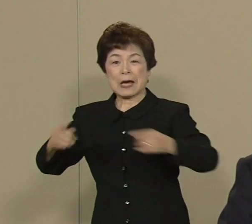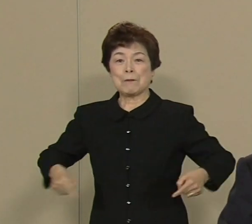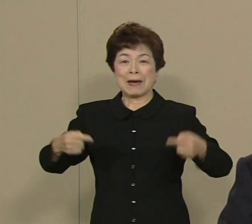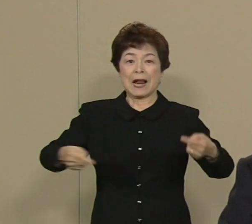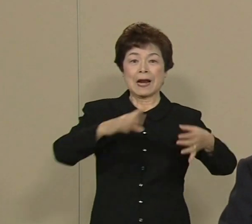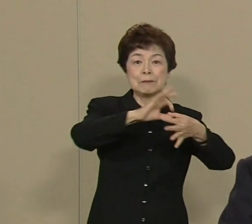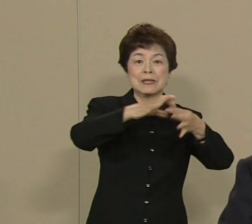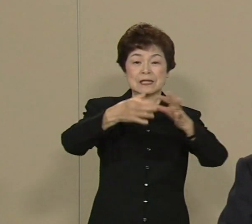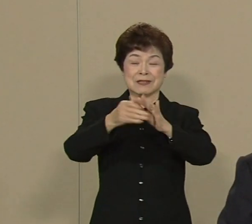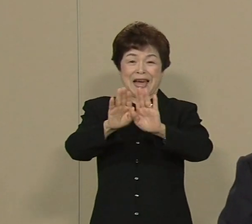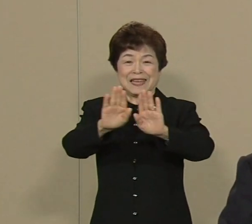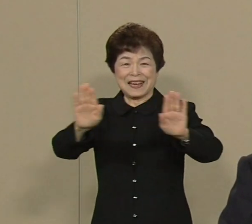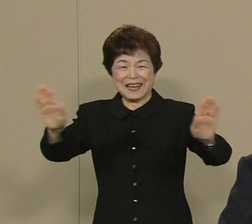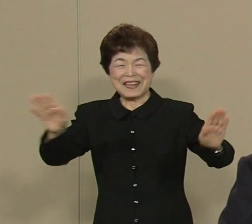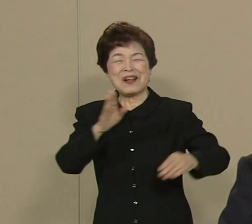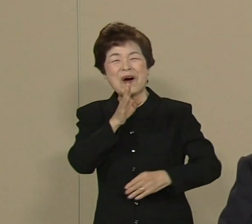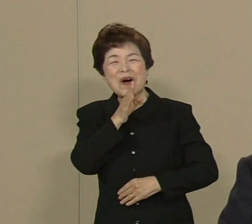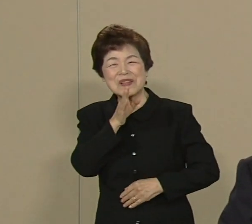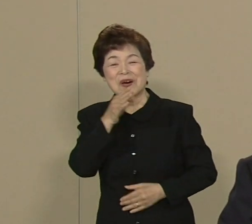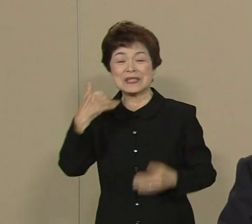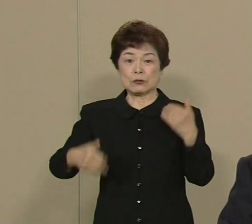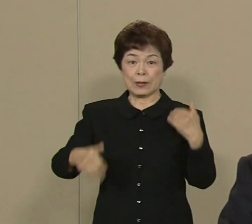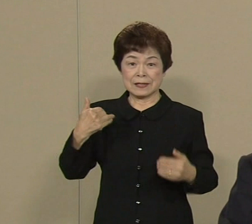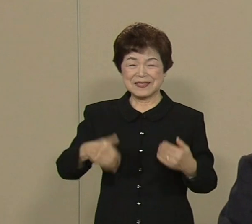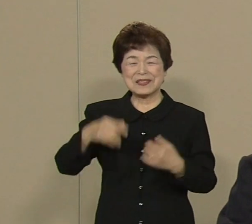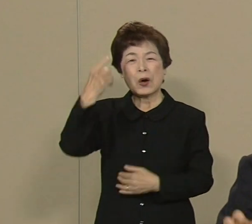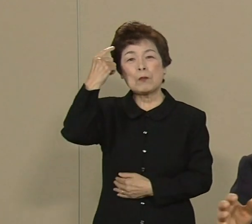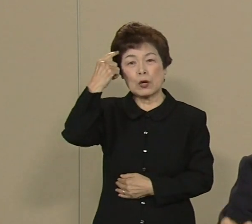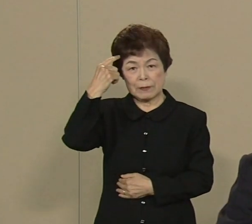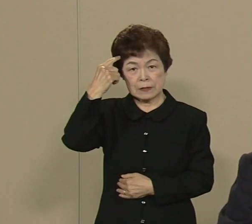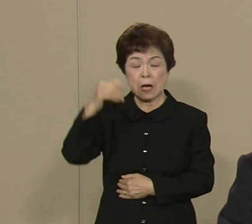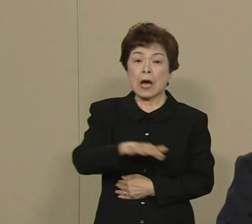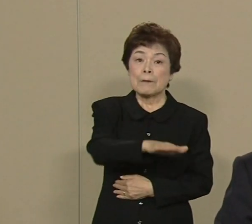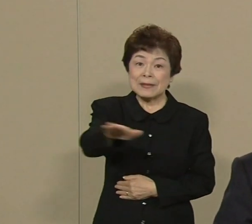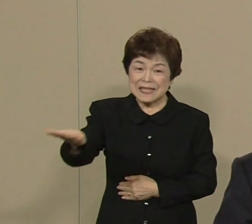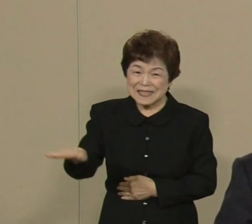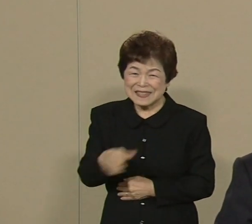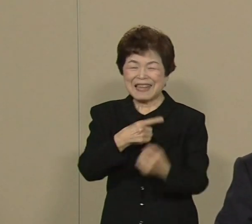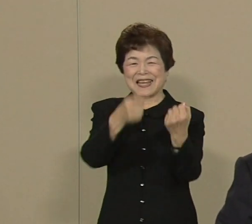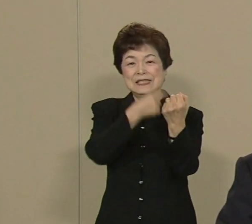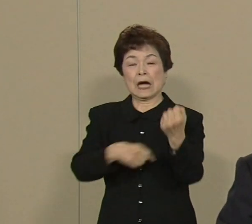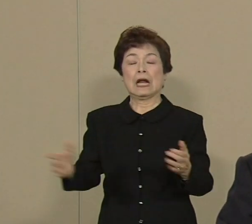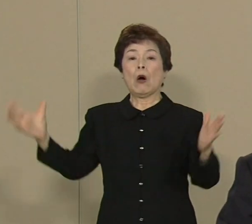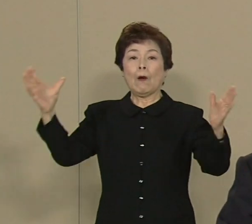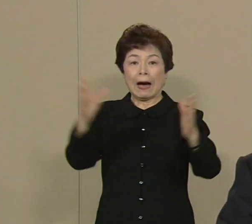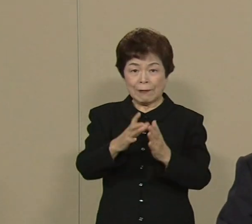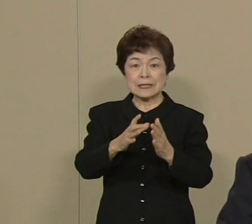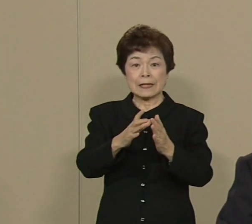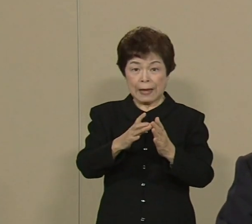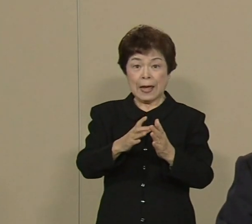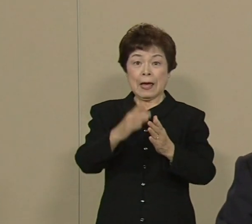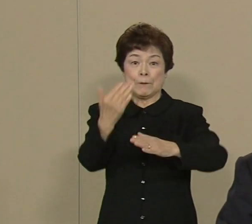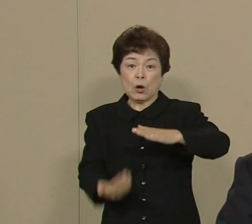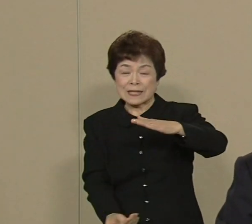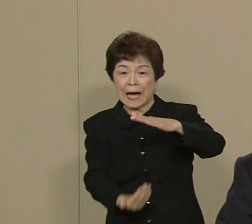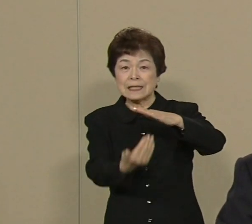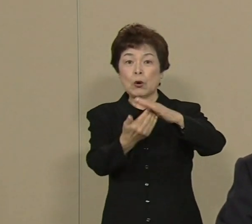本当にうれしく思います みんなで力を合わして史上最高の オリンピック パラリンピック